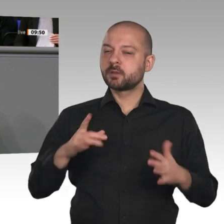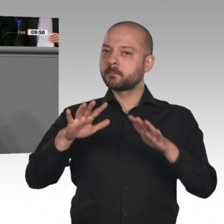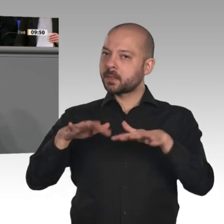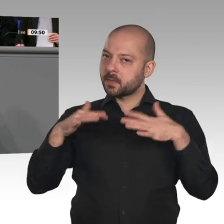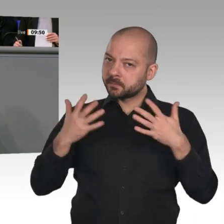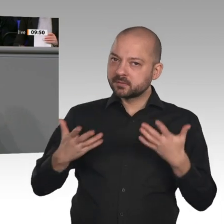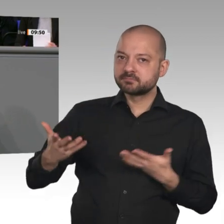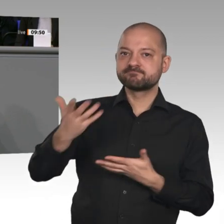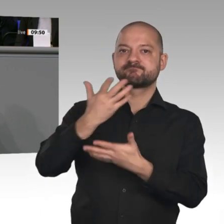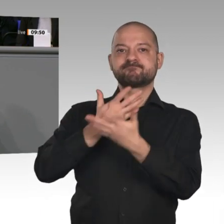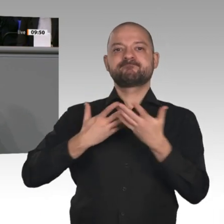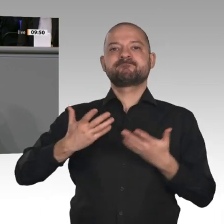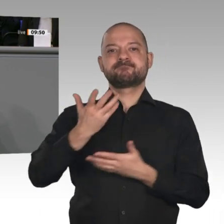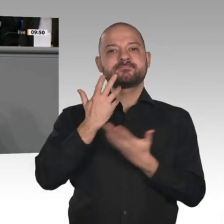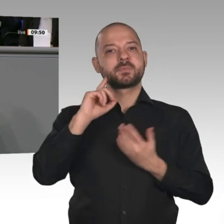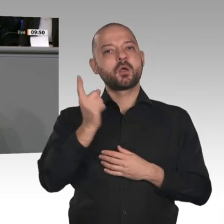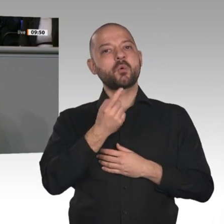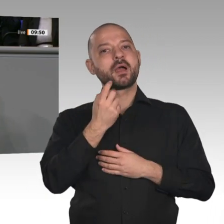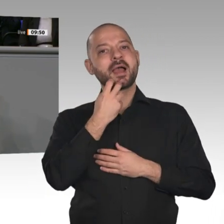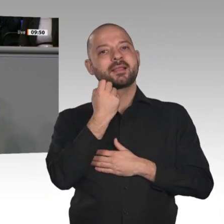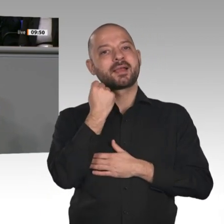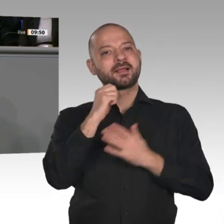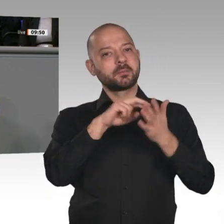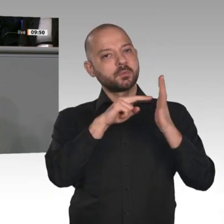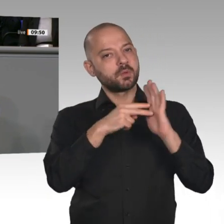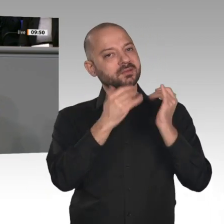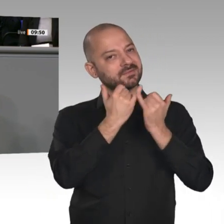ist nicht nur im Bereich Strom, sondern auch im Bereich Wärme zu organisieren.